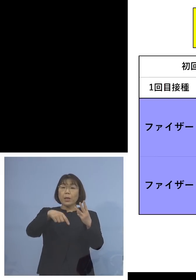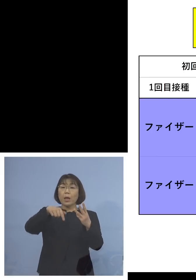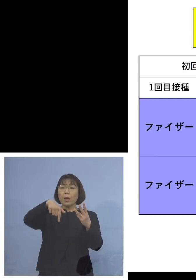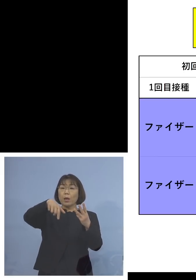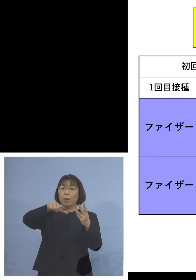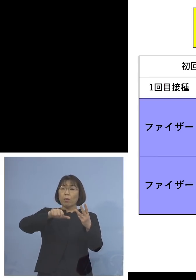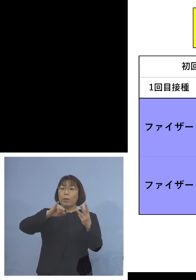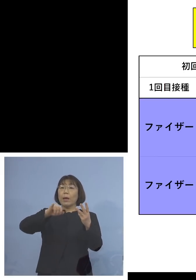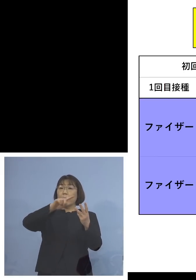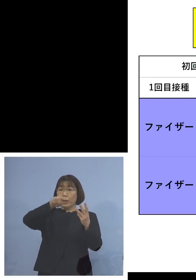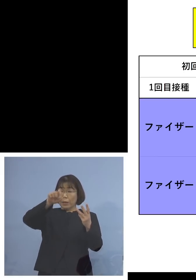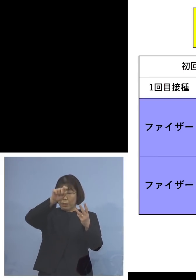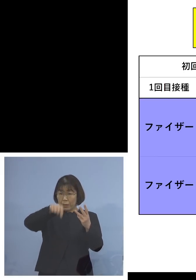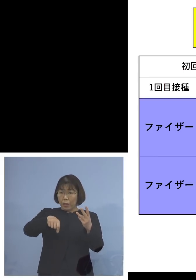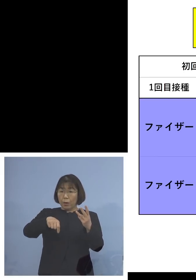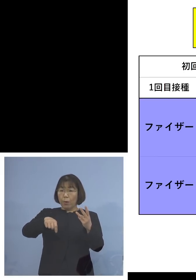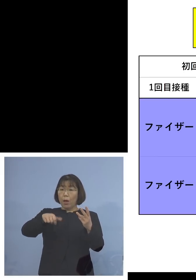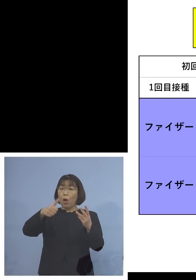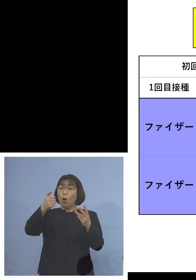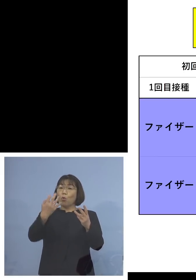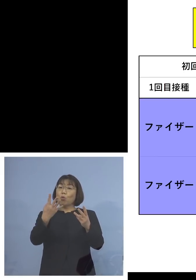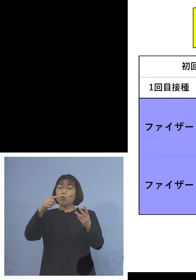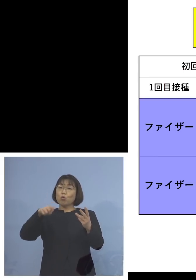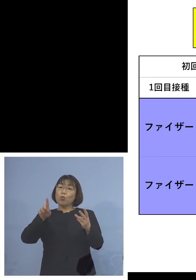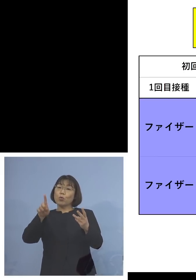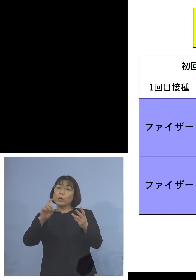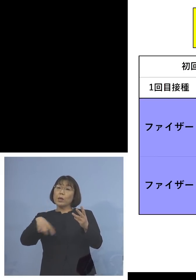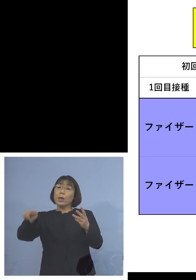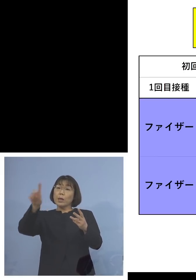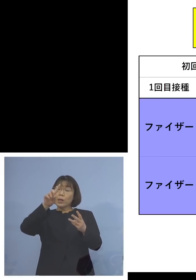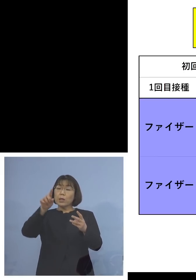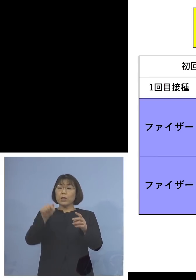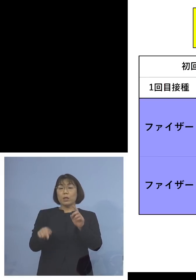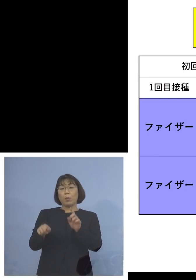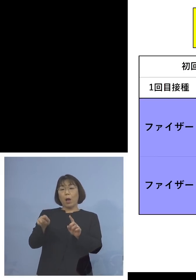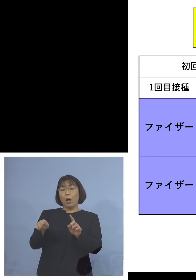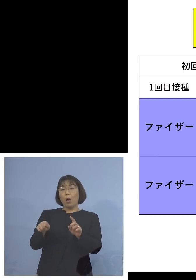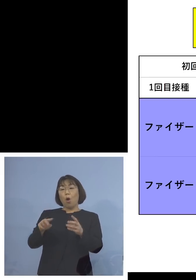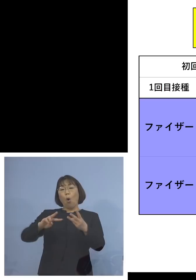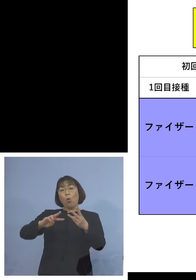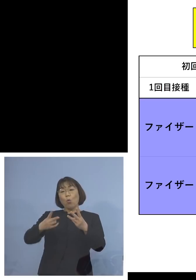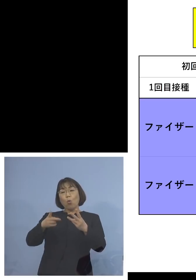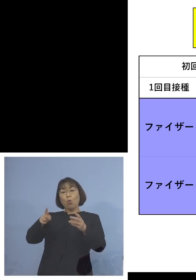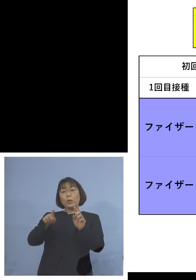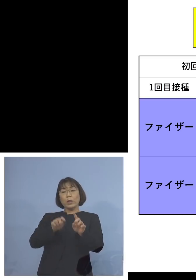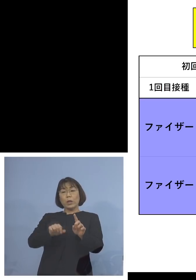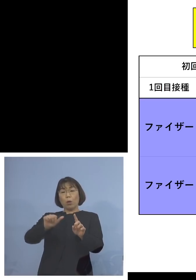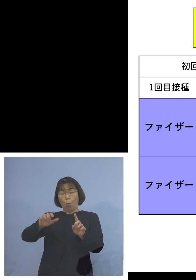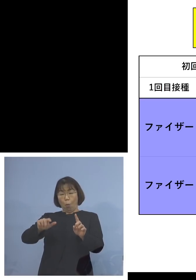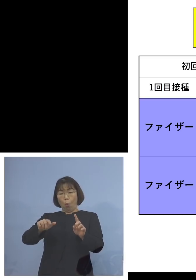54.1倍、この差は1.5倍 つまり1回目、2回目ファイザー